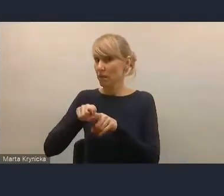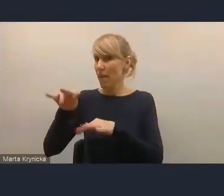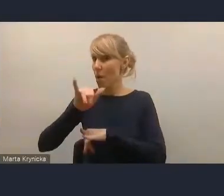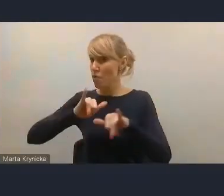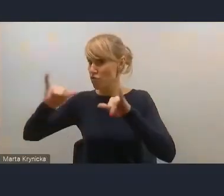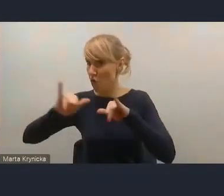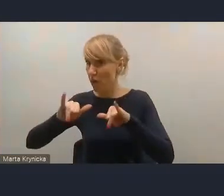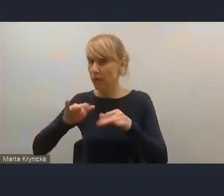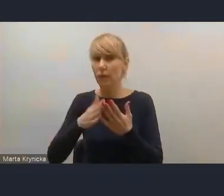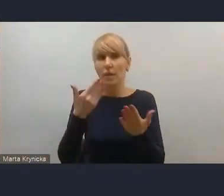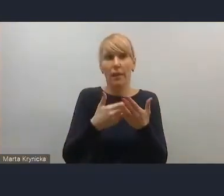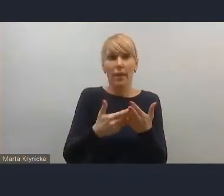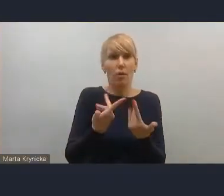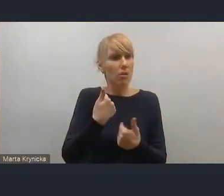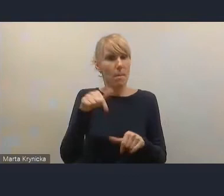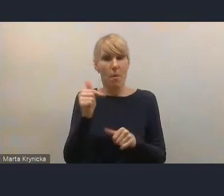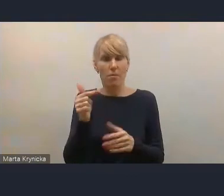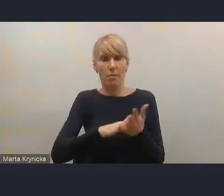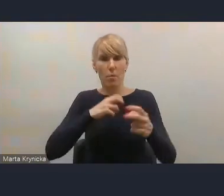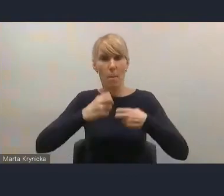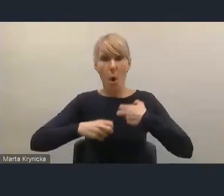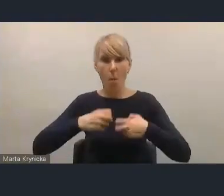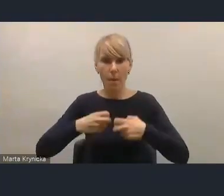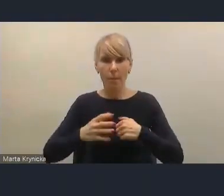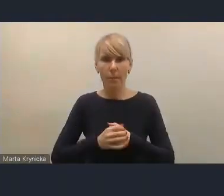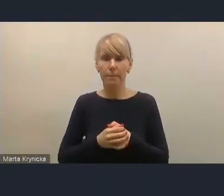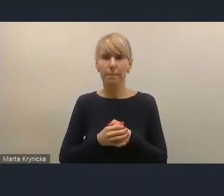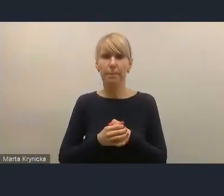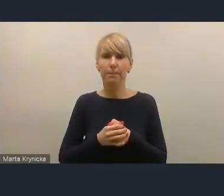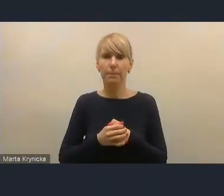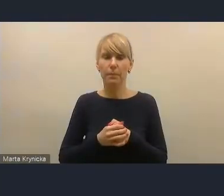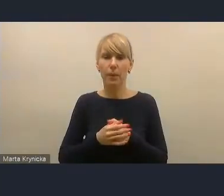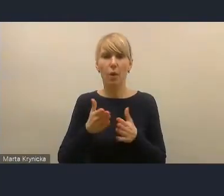żeby zapisy dotyczące zwiększenia autonomii